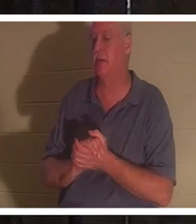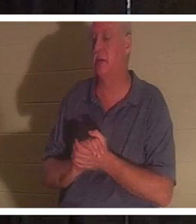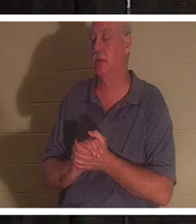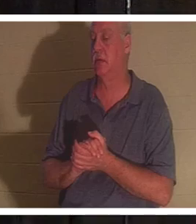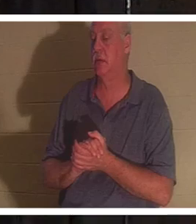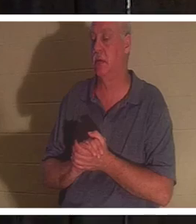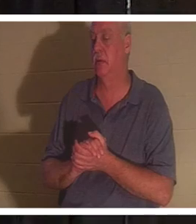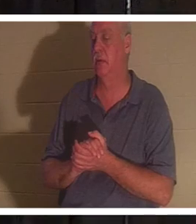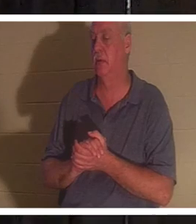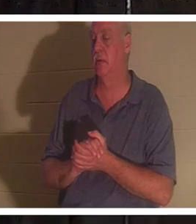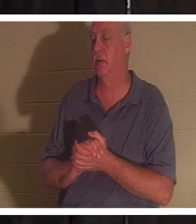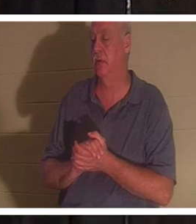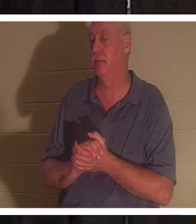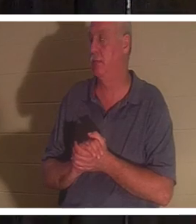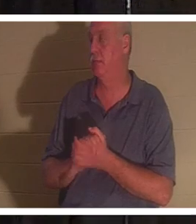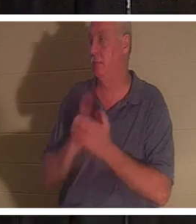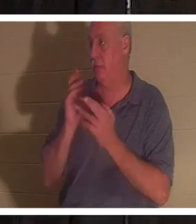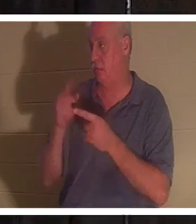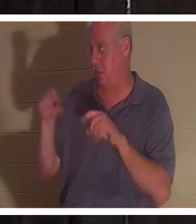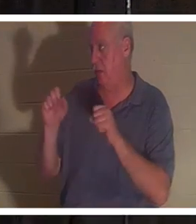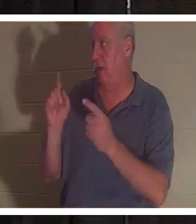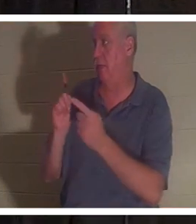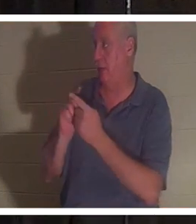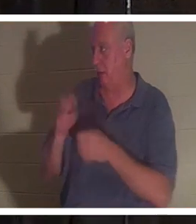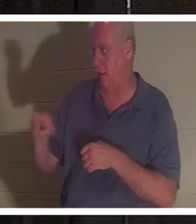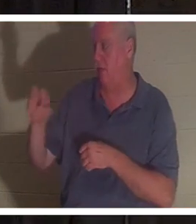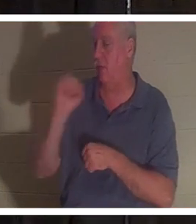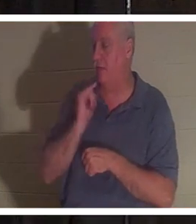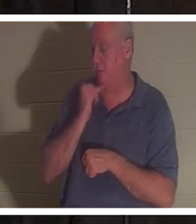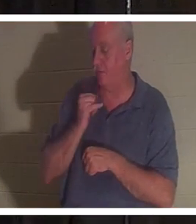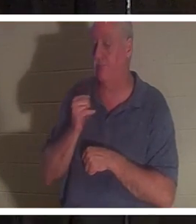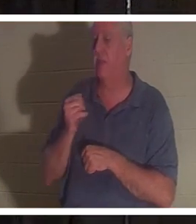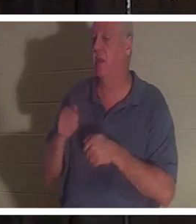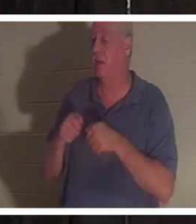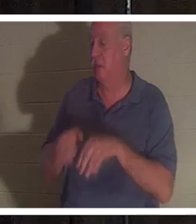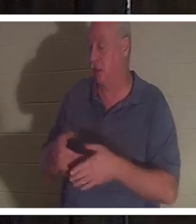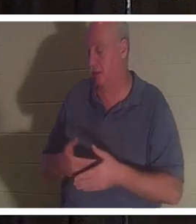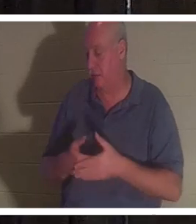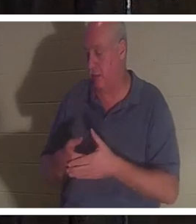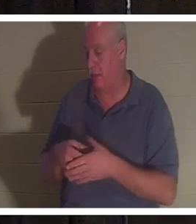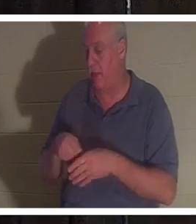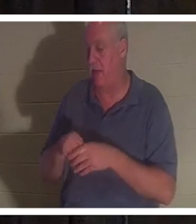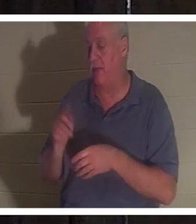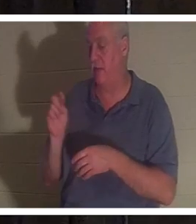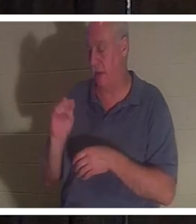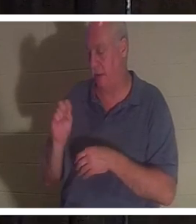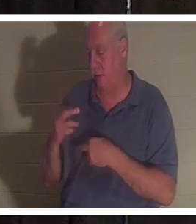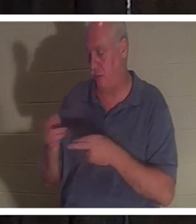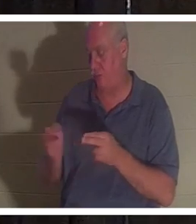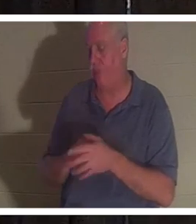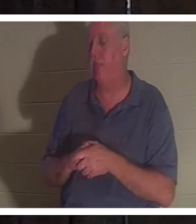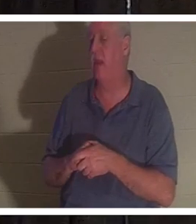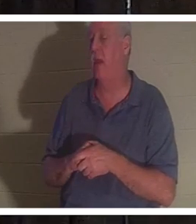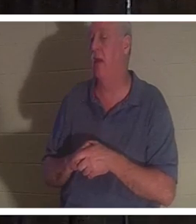इज़राइल में मेरी दोस्त क्रिस्टीन से मिले होंगे और उसने अपना बच्चा बाथरूम में खो दिया था। वह बहुत ही धर्मात्मा महिला है.